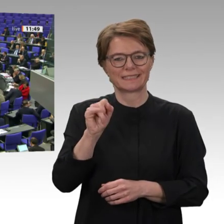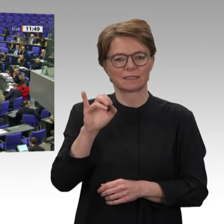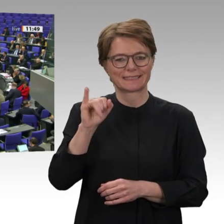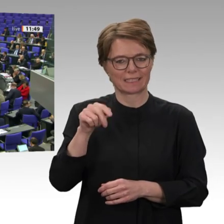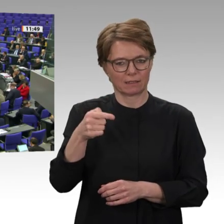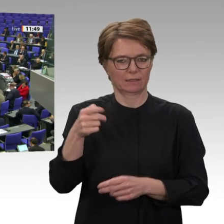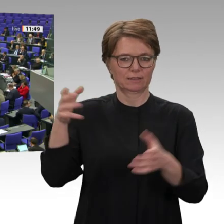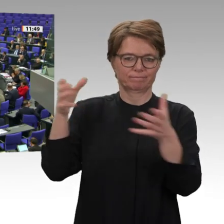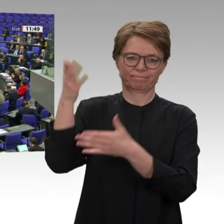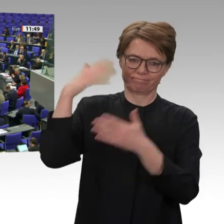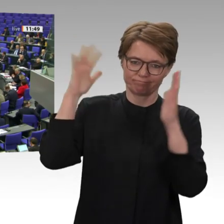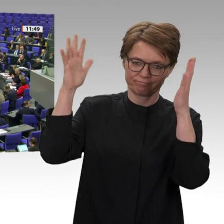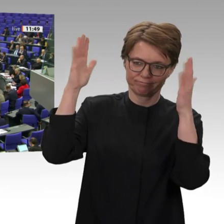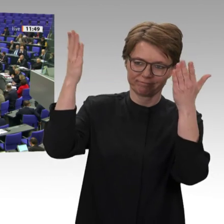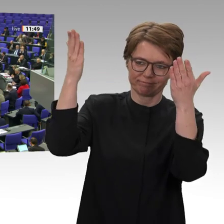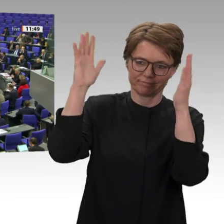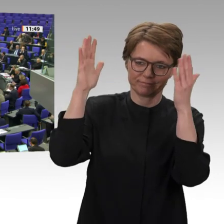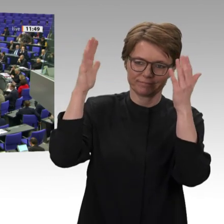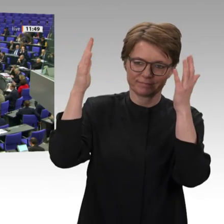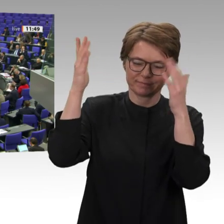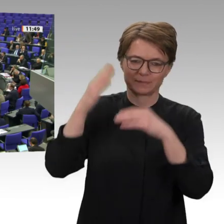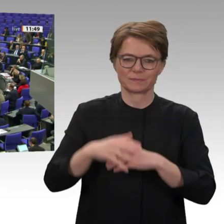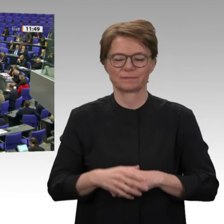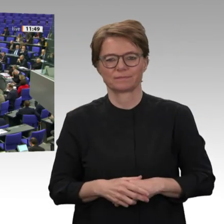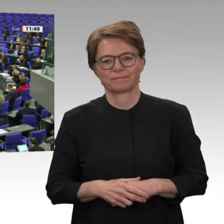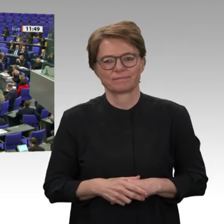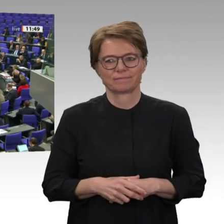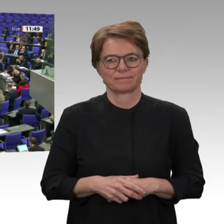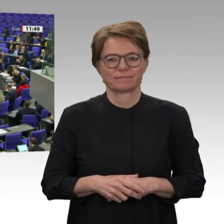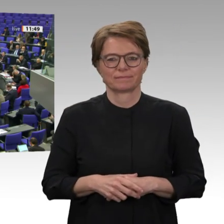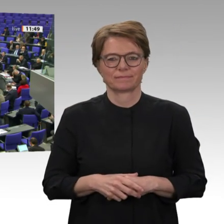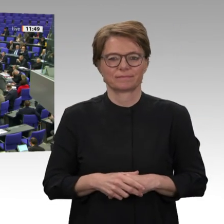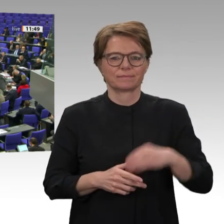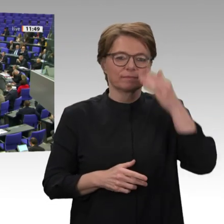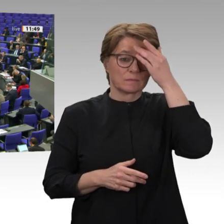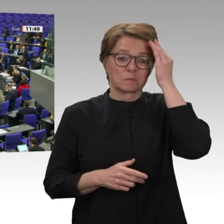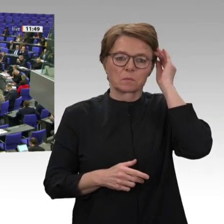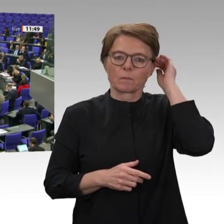Omar al-Baschir im Sudan gestürzt hat. Millionen von Menschen gingen für ihre